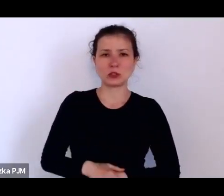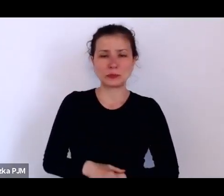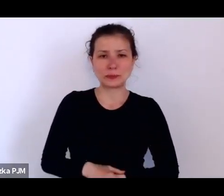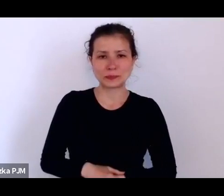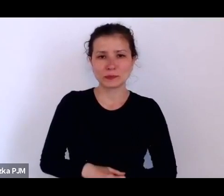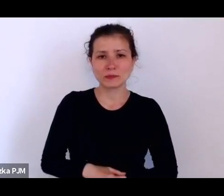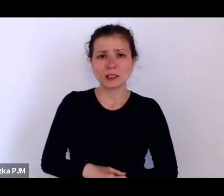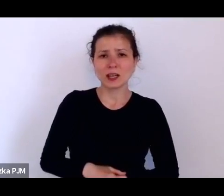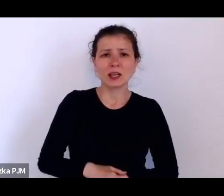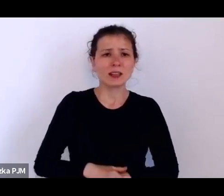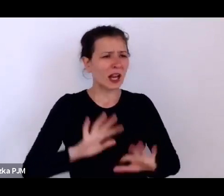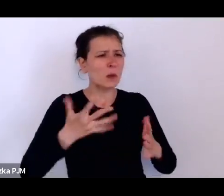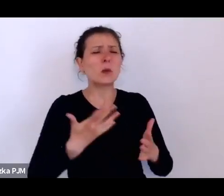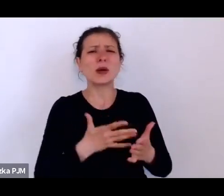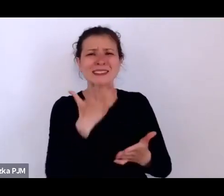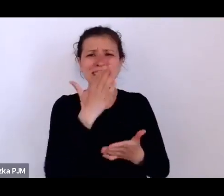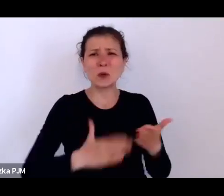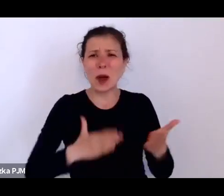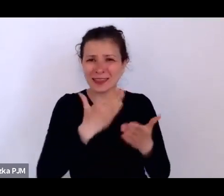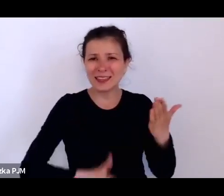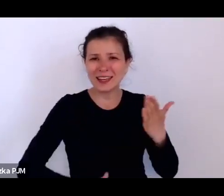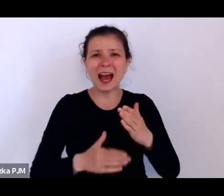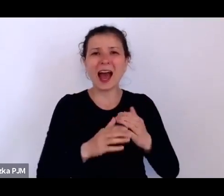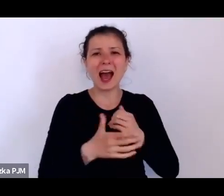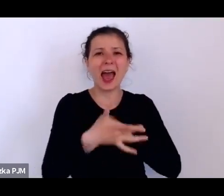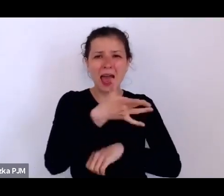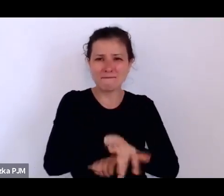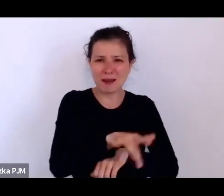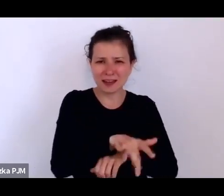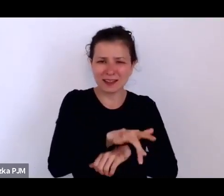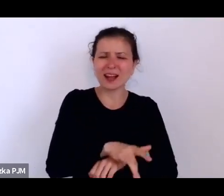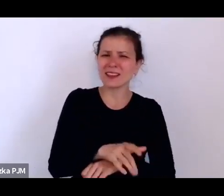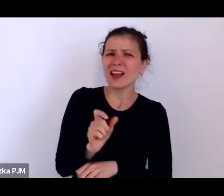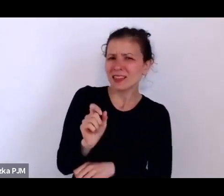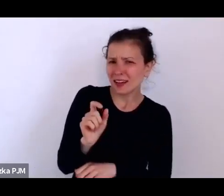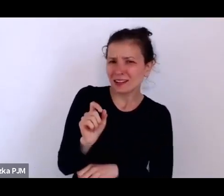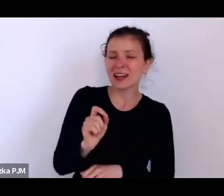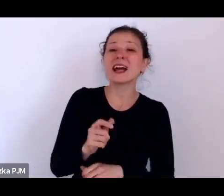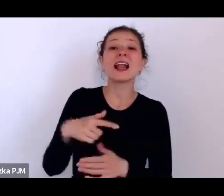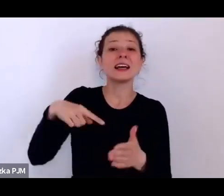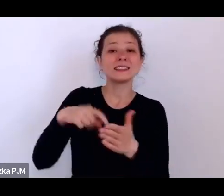Tak, coś trochę w tym rodzaju, ale tez właśnie w tym statucie znajdujemy takie zapisy